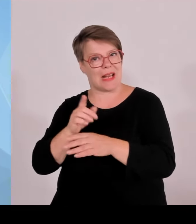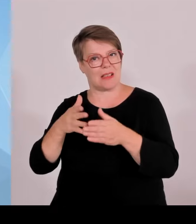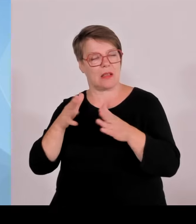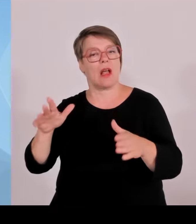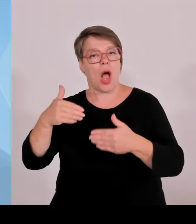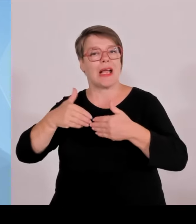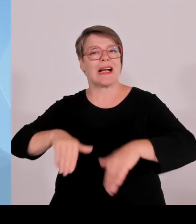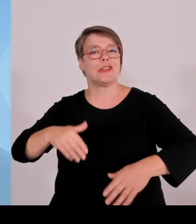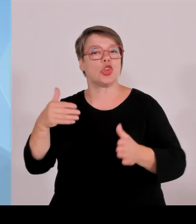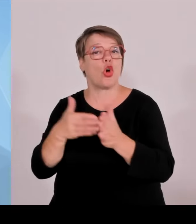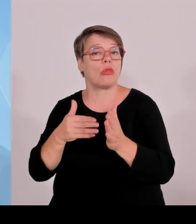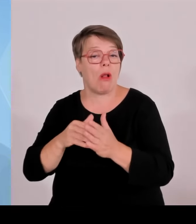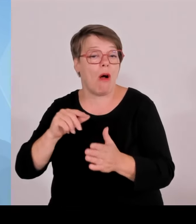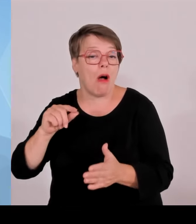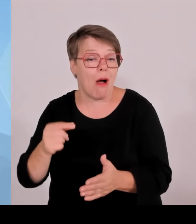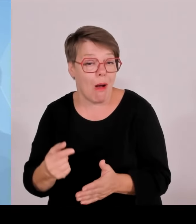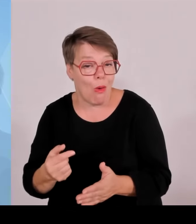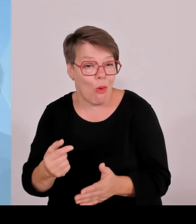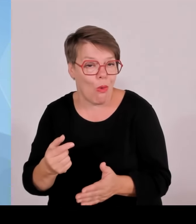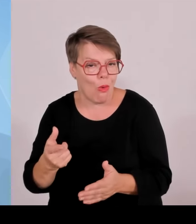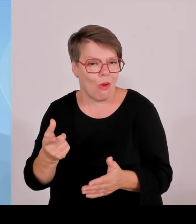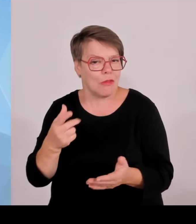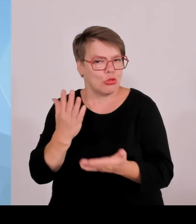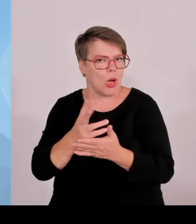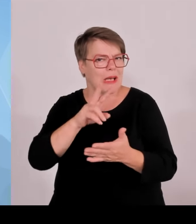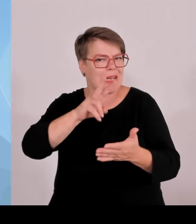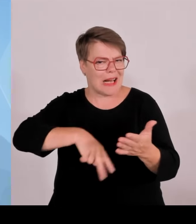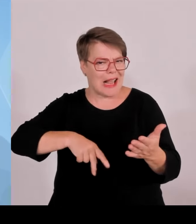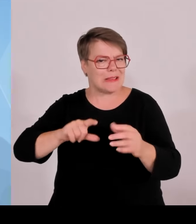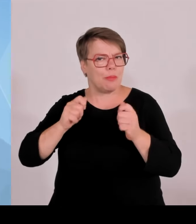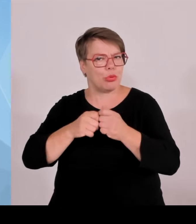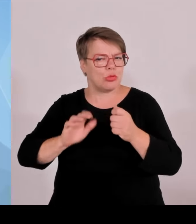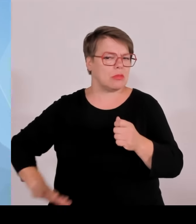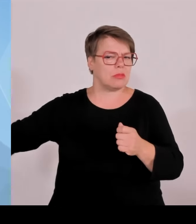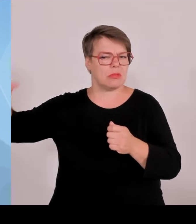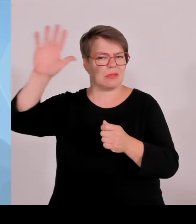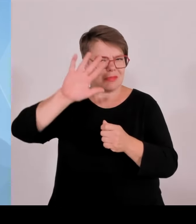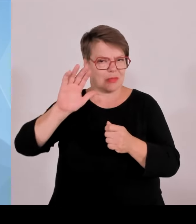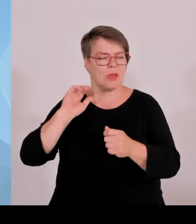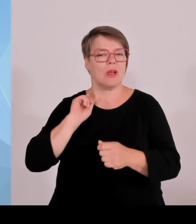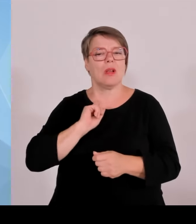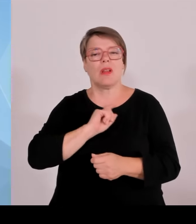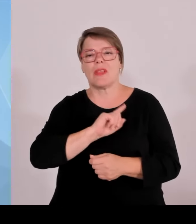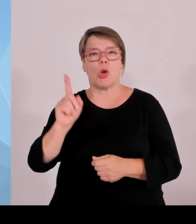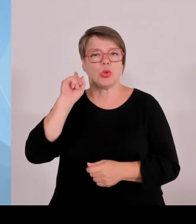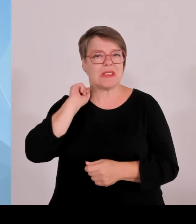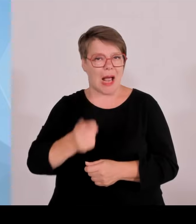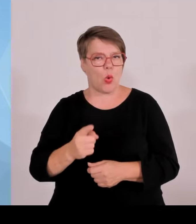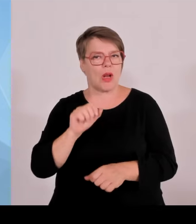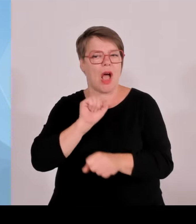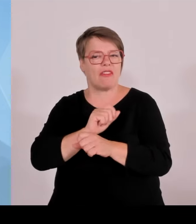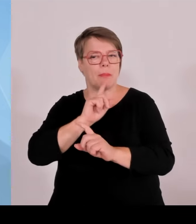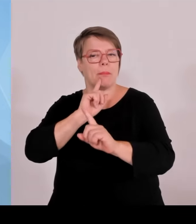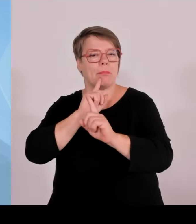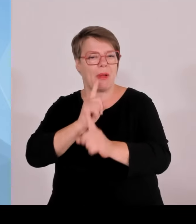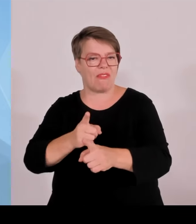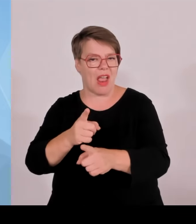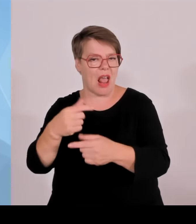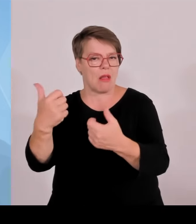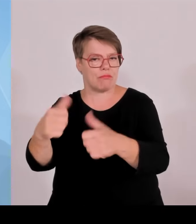Haftbefehl vollstreckt worden. Das ist schon hochinteressant. Dann wurden 92 vorläufig Festgenommene, also 92